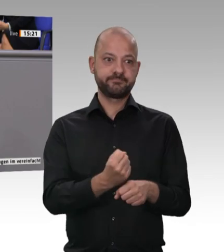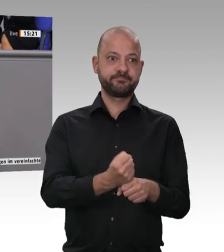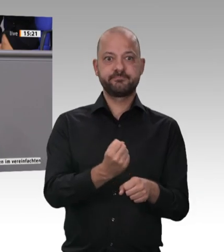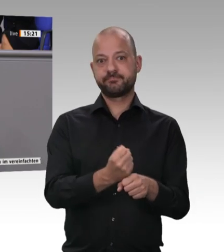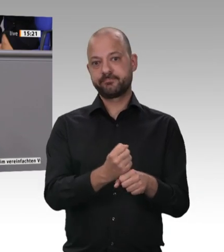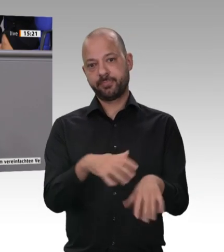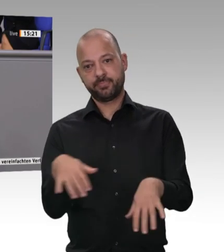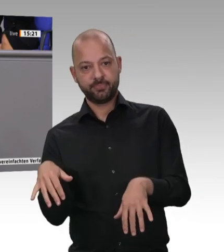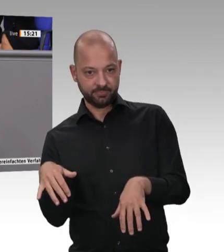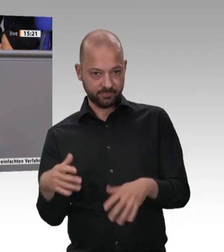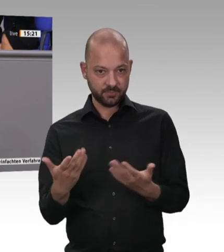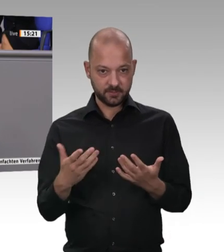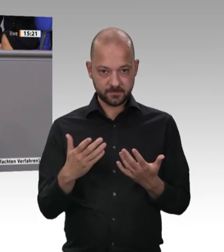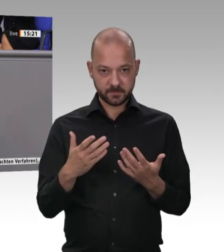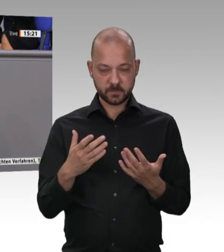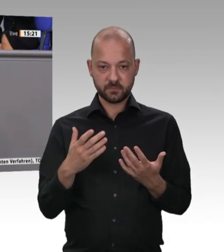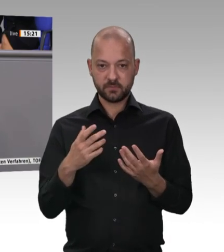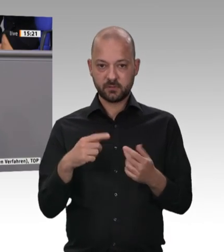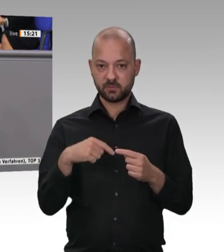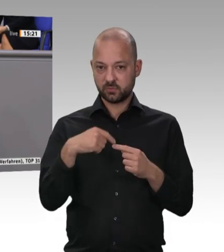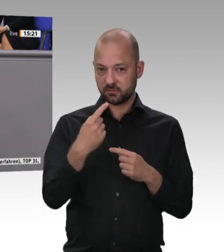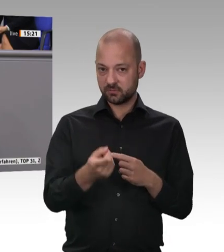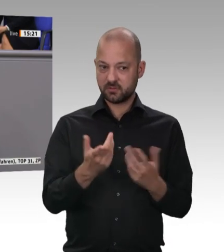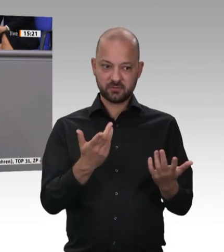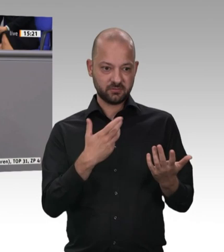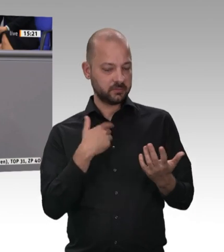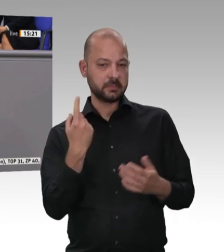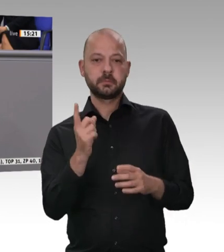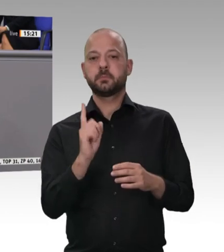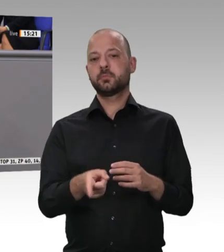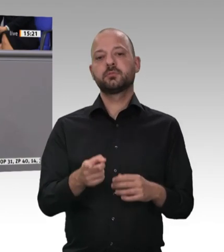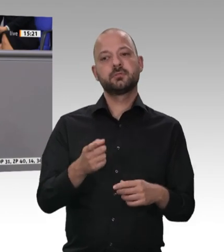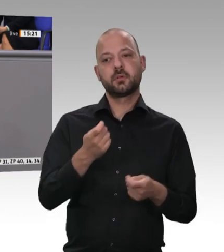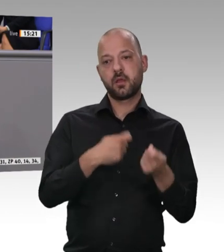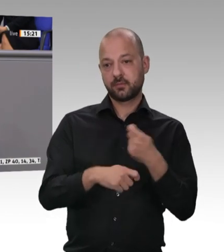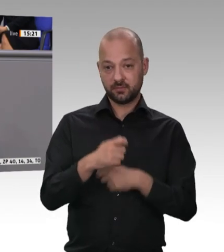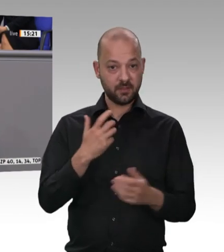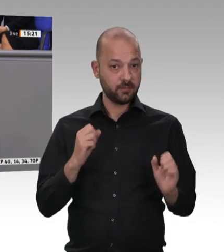und Verbraucher schuldig. Und wir sind es den Tieren schuldig, liebe Kolleginnen und